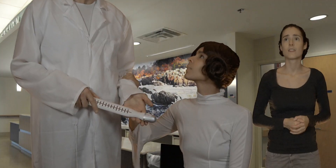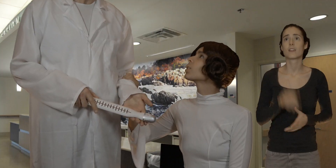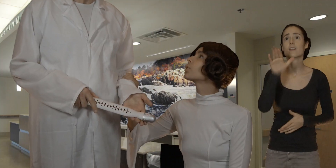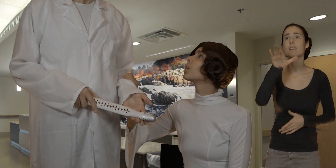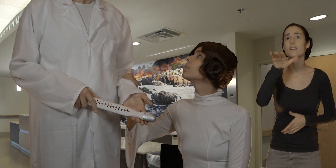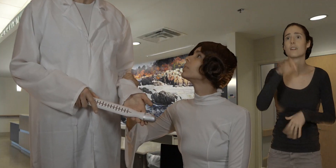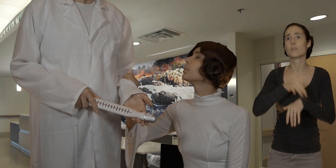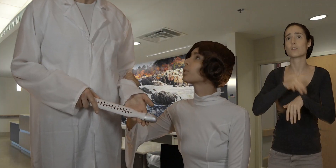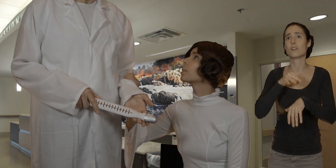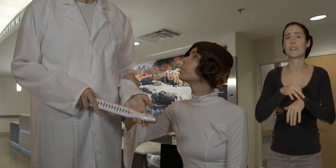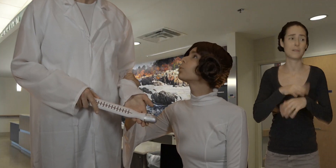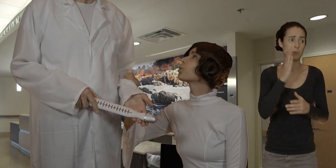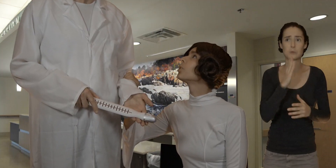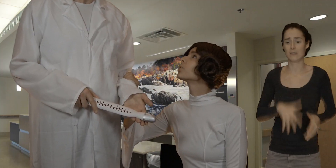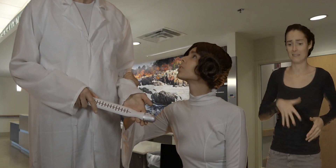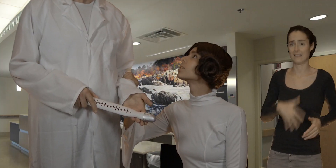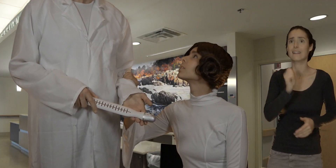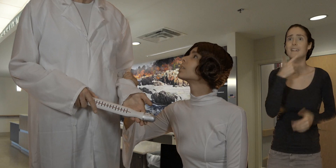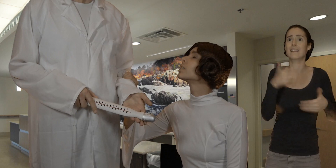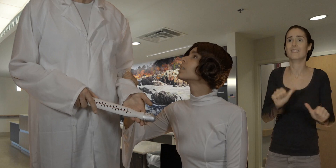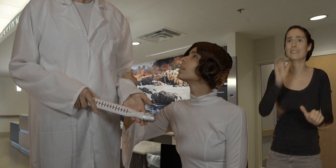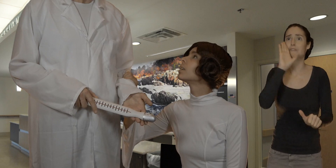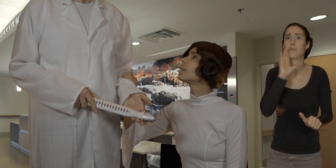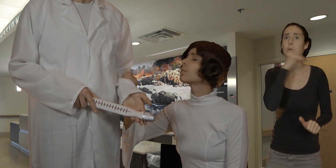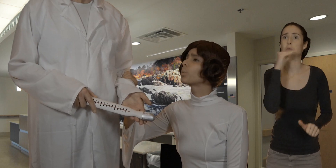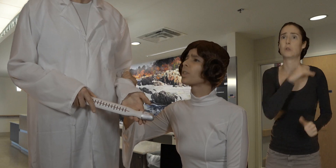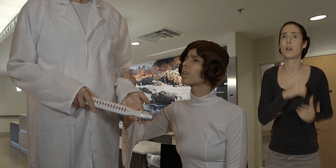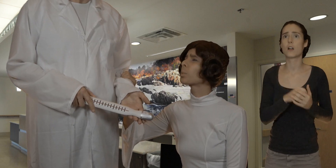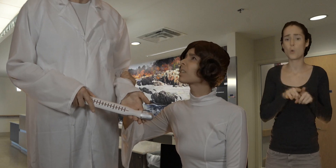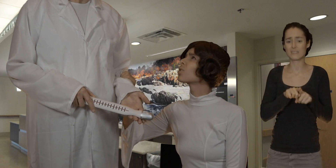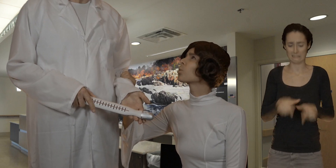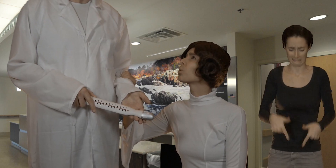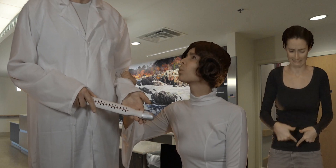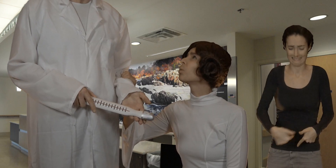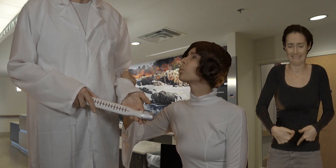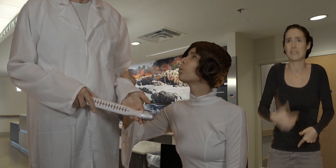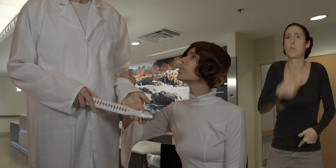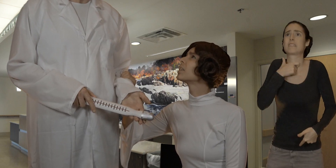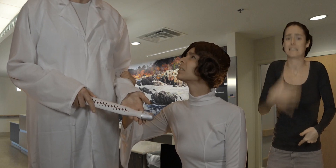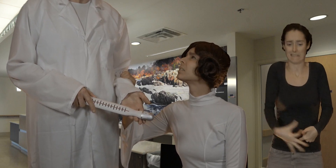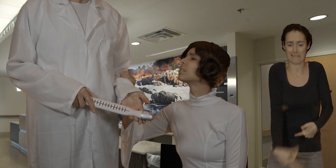docteur il me faudrait une pilule d'urgence et si vous pouviez récupérer cette chose au fond de mon vagin